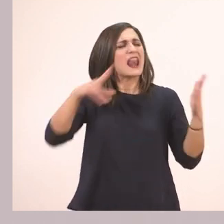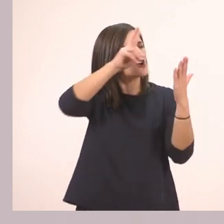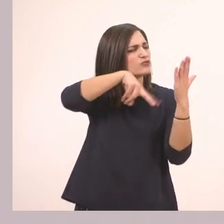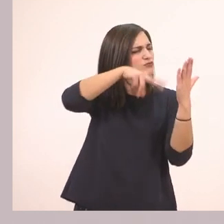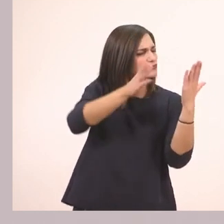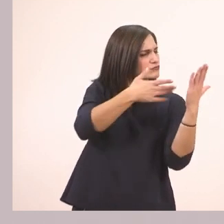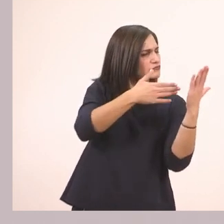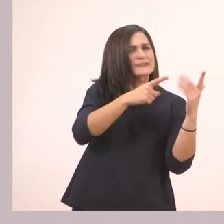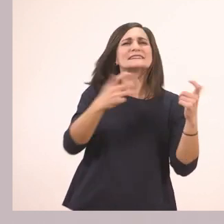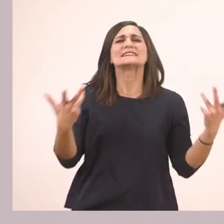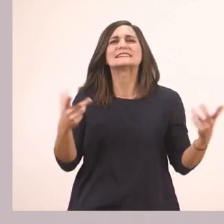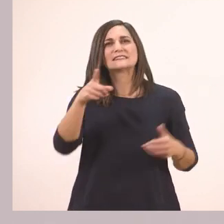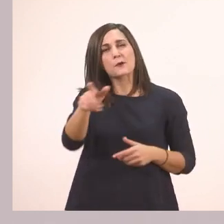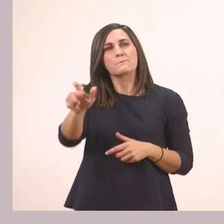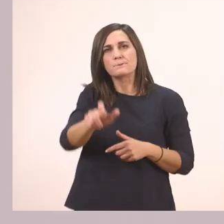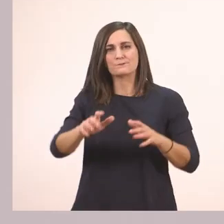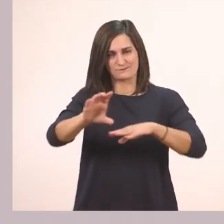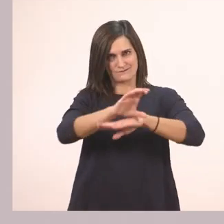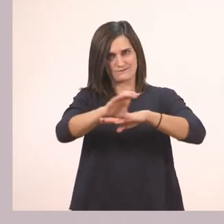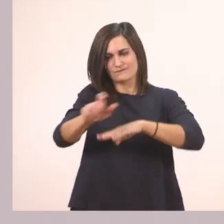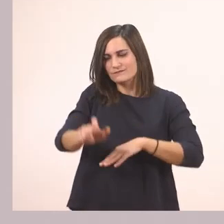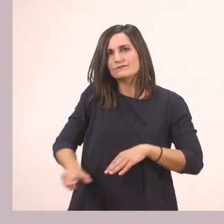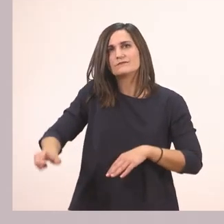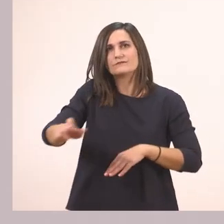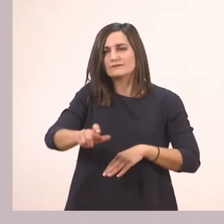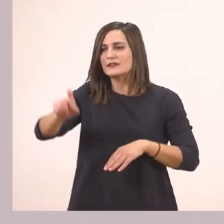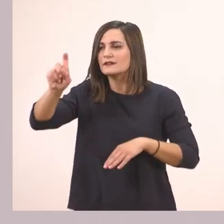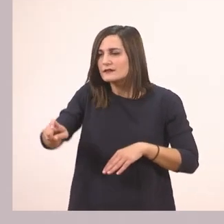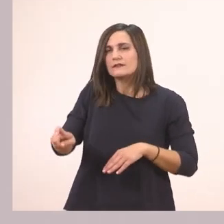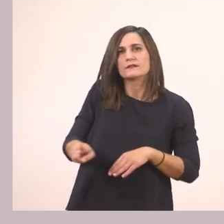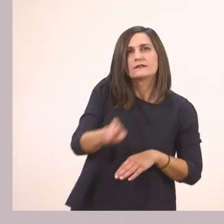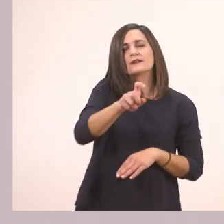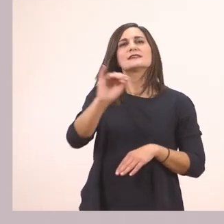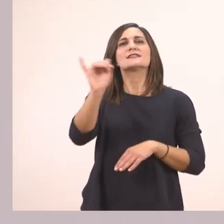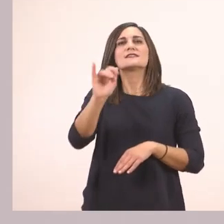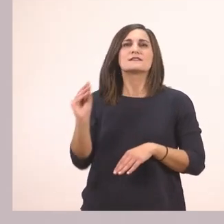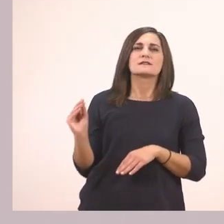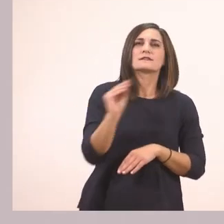Σύρε με το ποντίκι σου και συμπλήρωσε τα Ι ι που λείπουν. Διάβασε και μάθε.